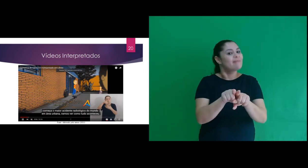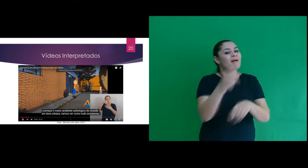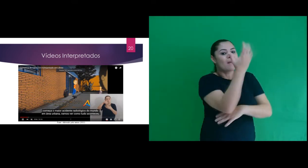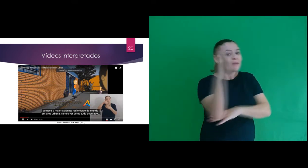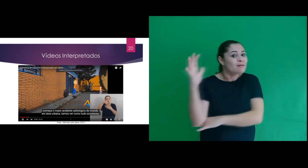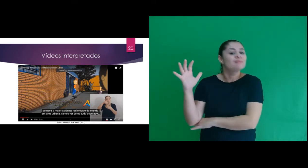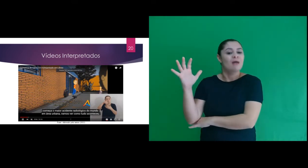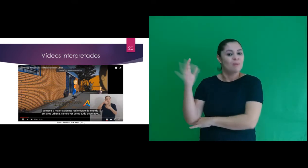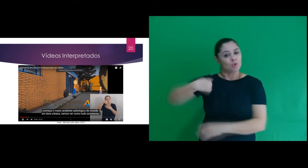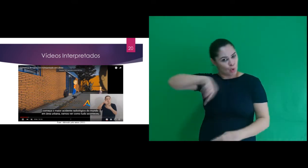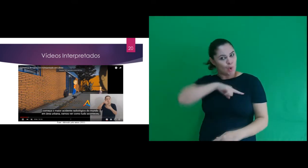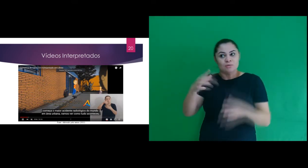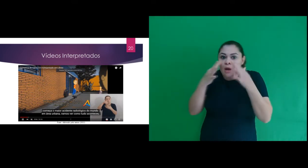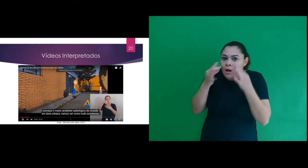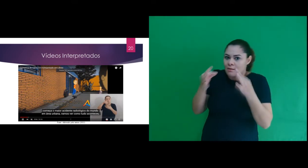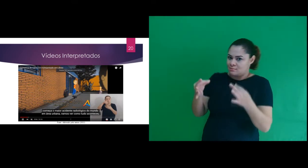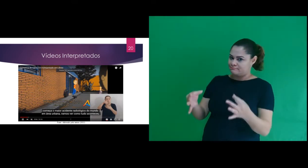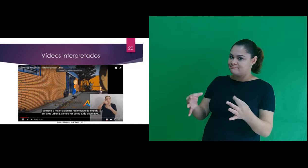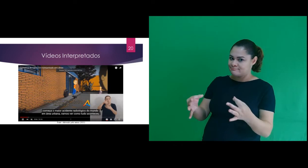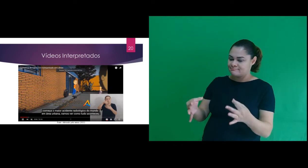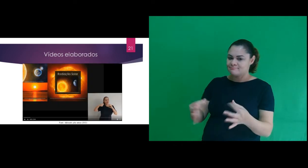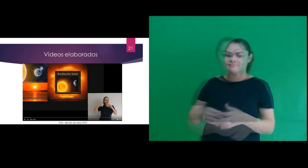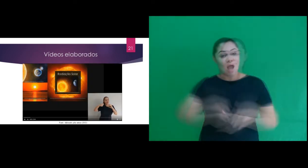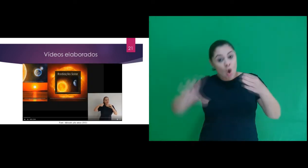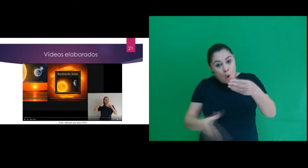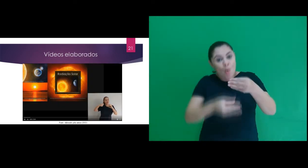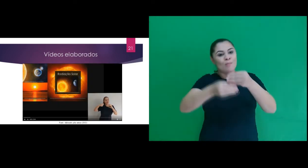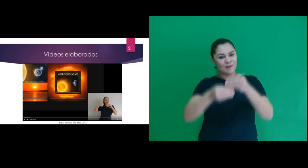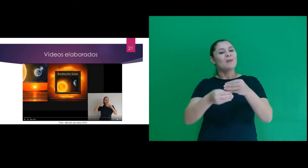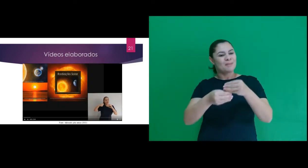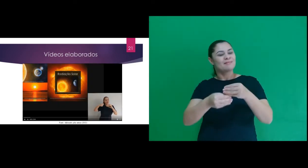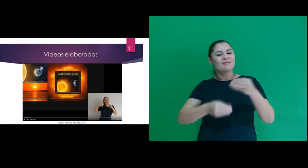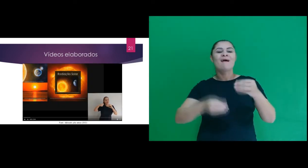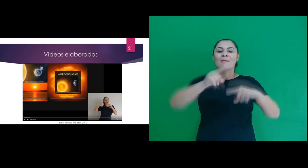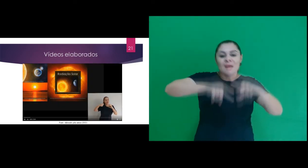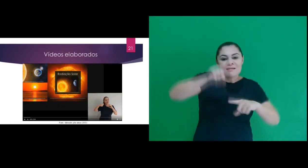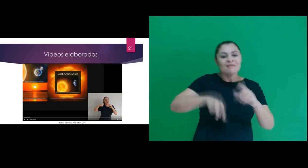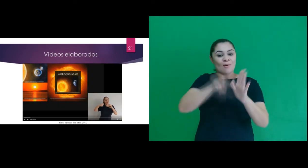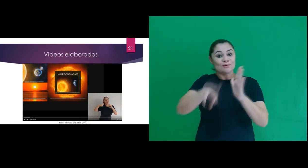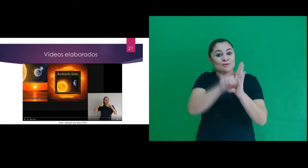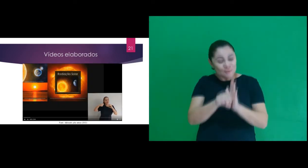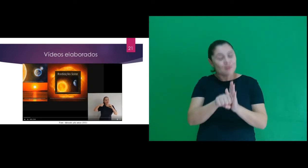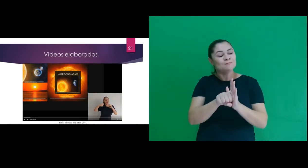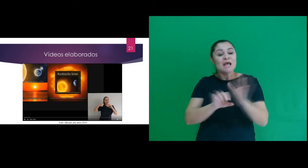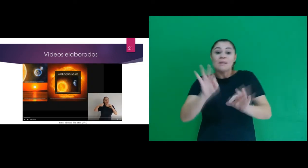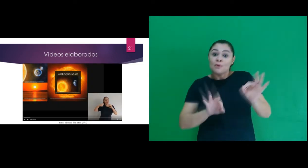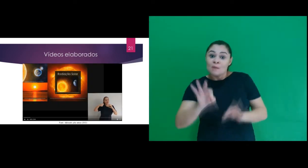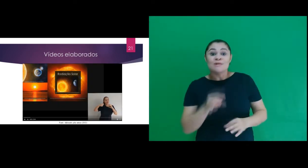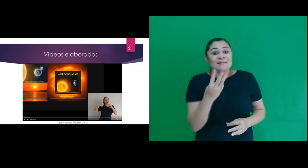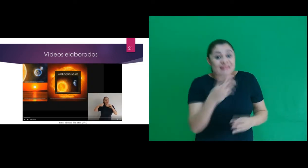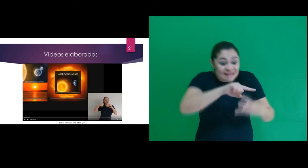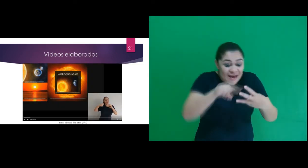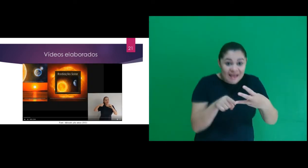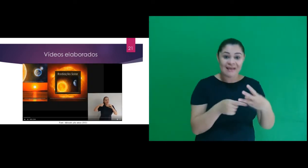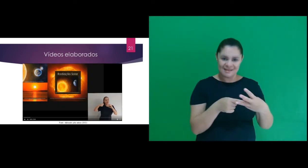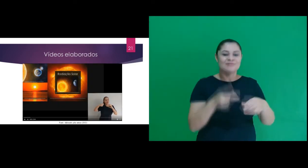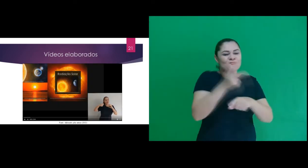ambientais sirvam de informação e alerta. E para complementar os recursos audiovisuais, elaboramos